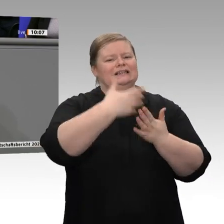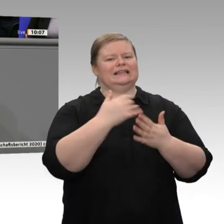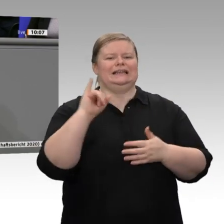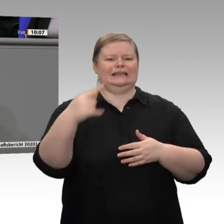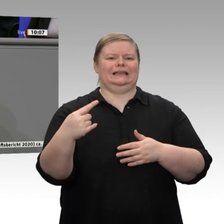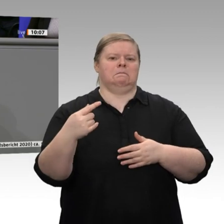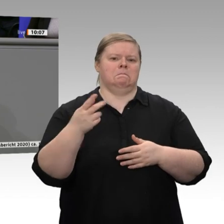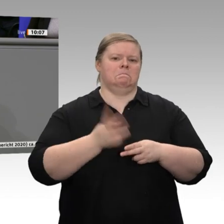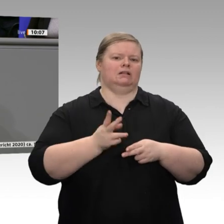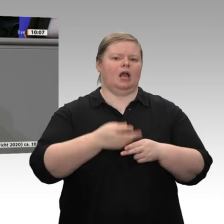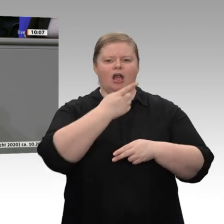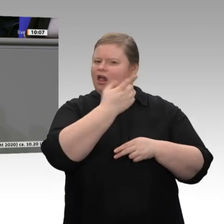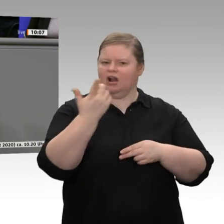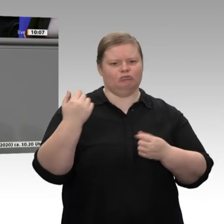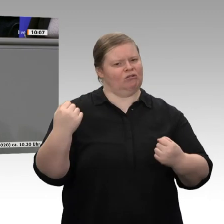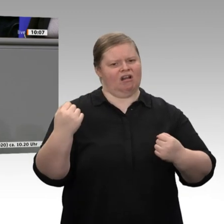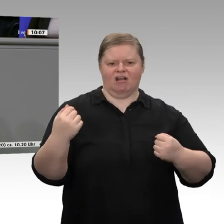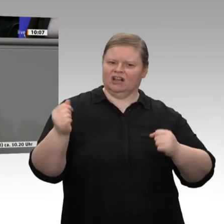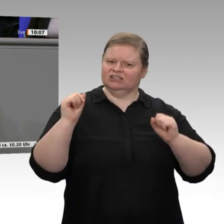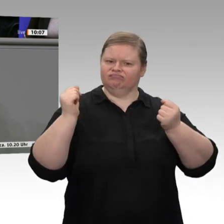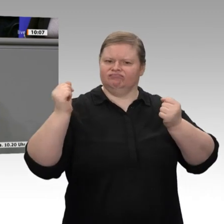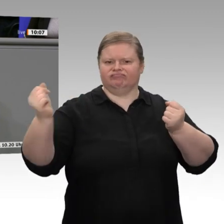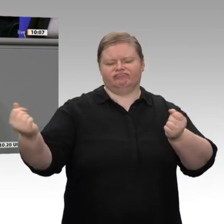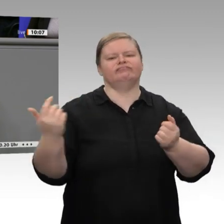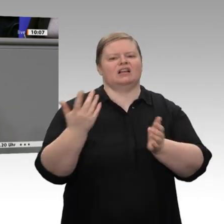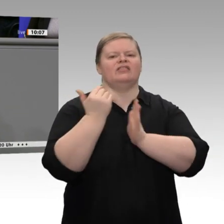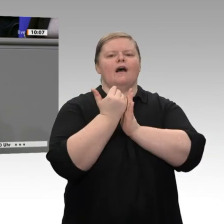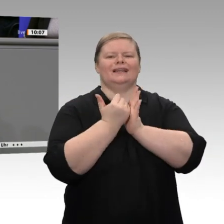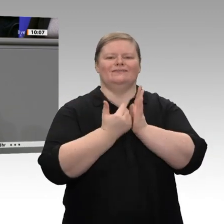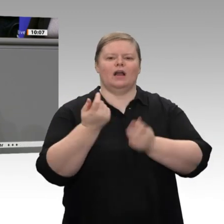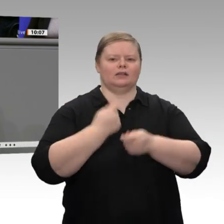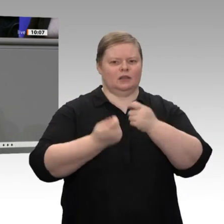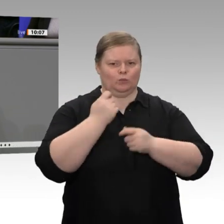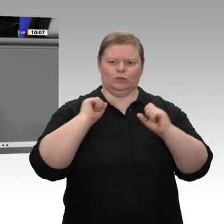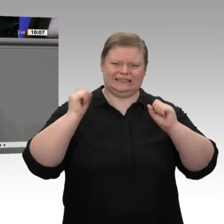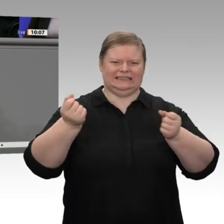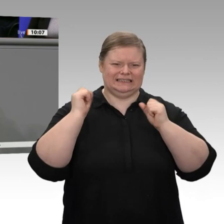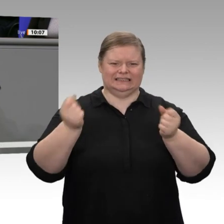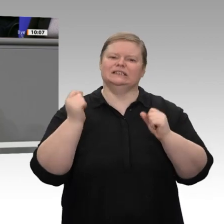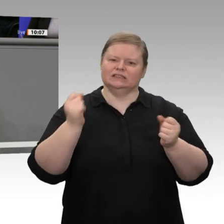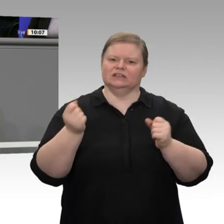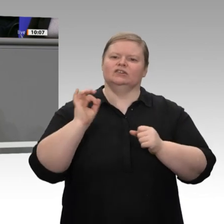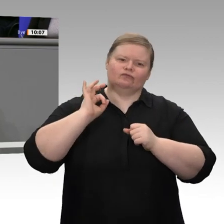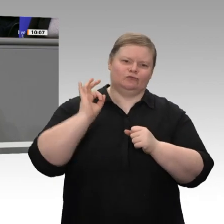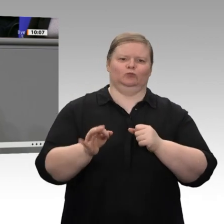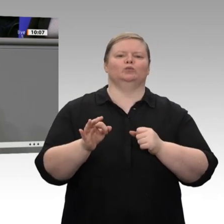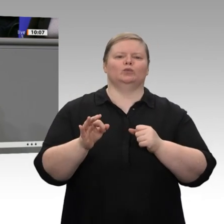IG Metall in Tarifverhandlungen eintritt und nicht etwa über Gehalts- und